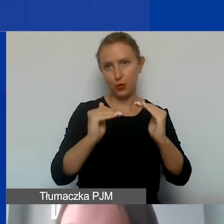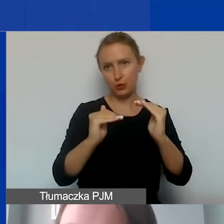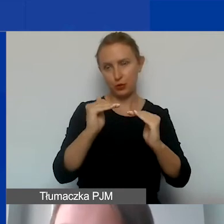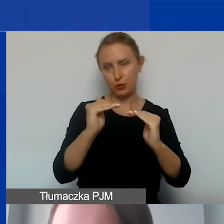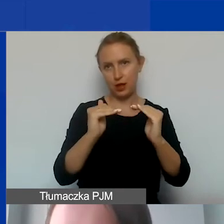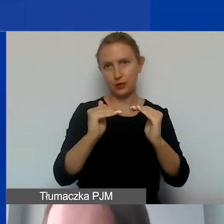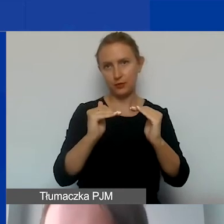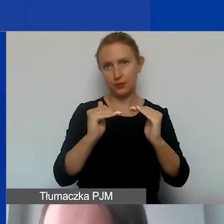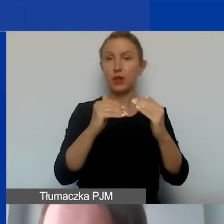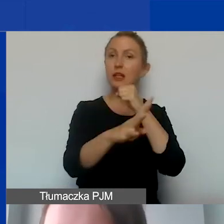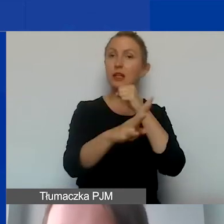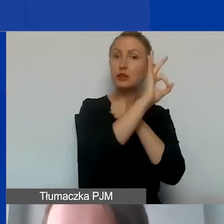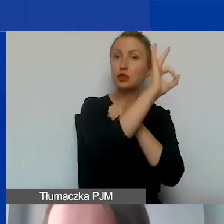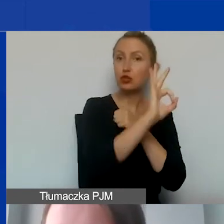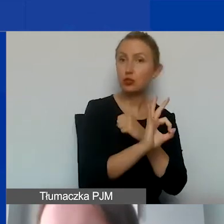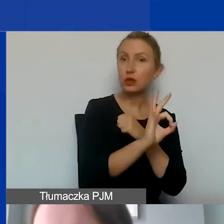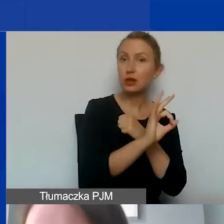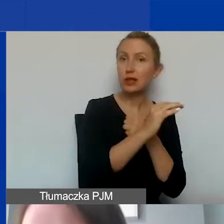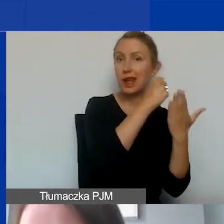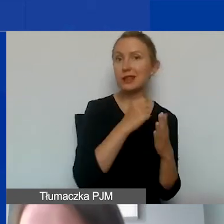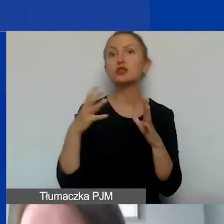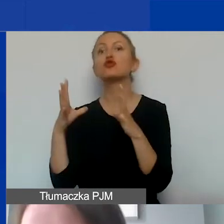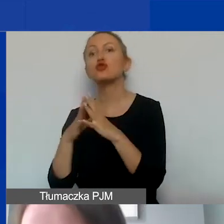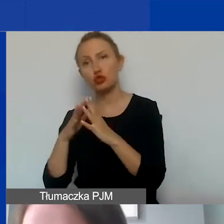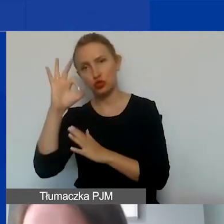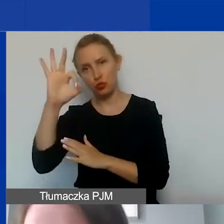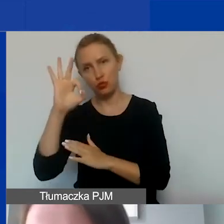Czyli 90% grantu, 10% wkładu własnego.